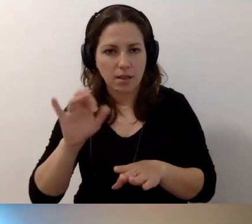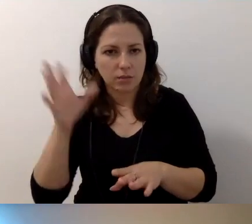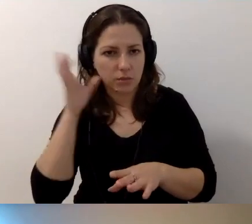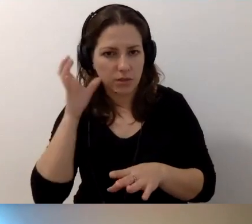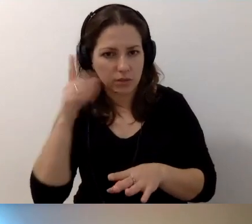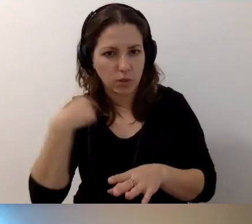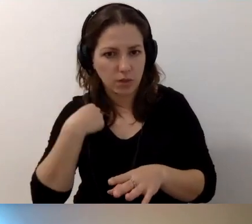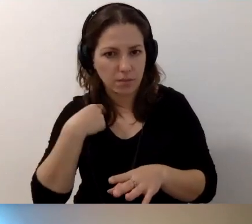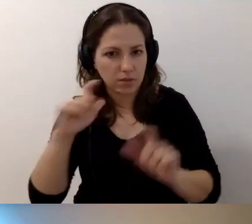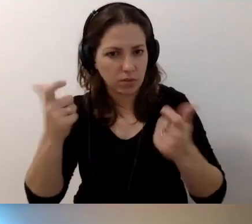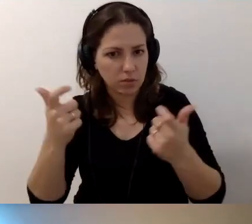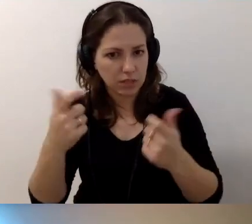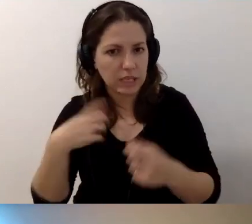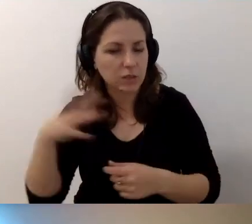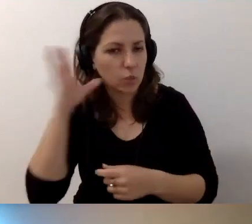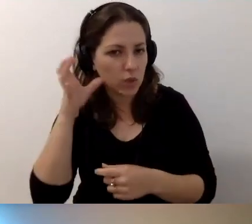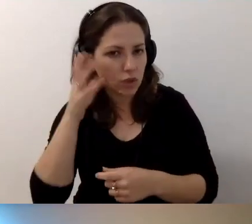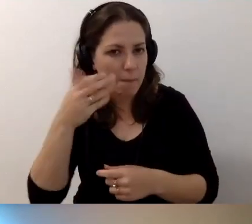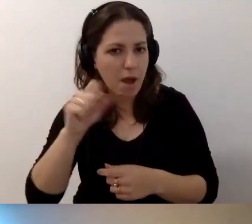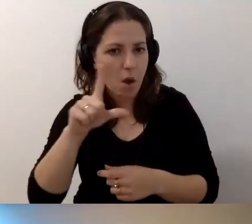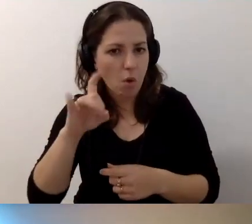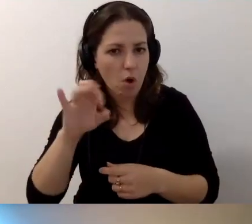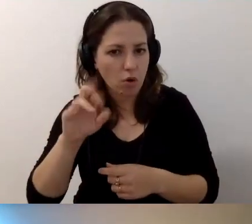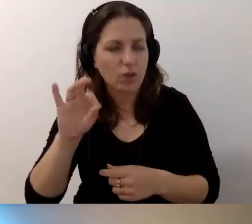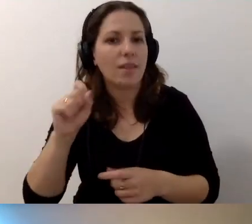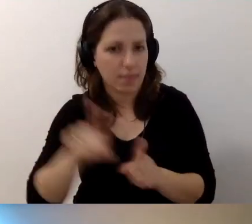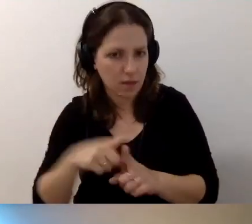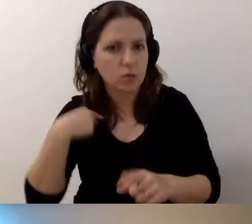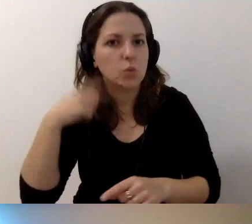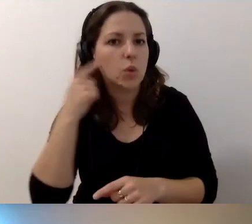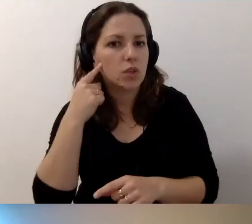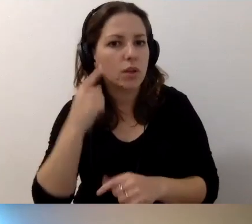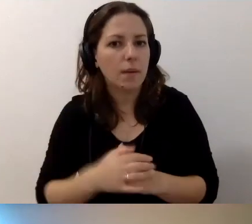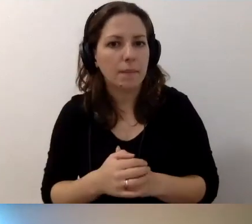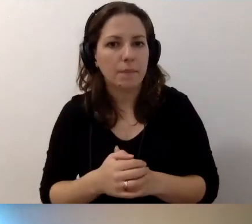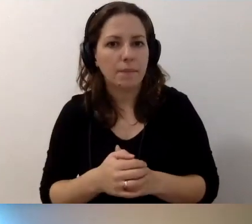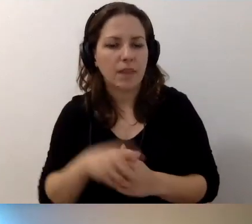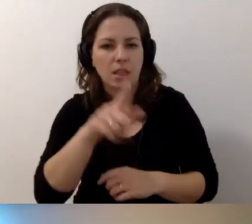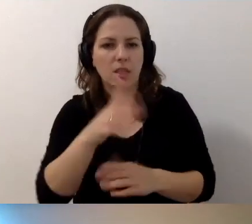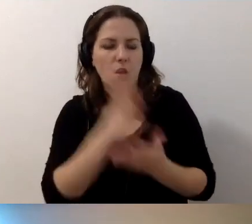MAŁGORZATA: Widzicie mnie? ROBERT: Ja cię słyszę. Też cię słyszę. Tylko zaciął się twój obraz.